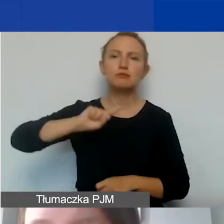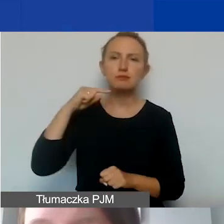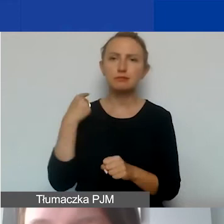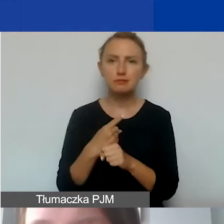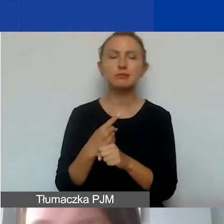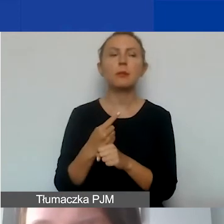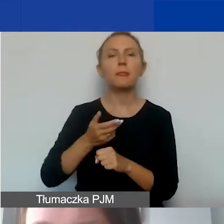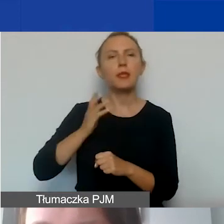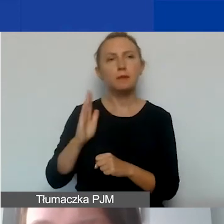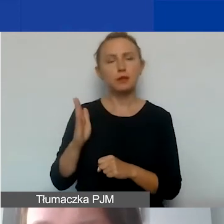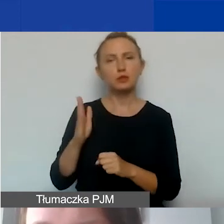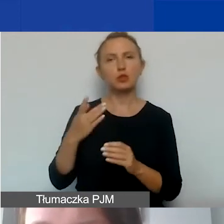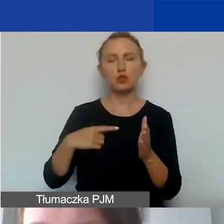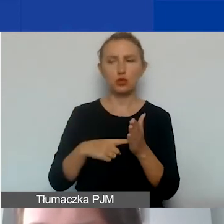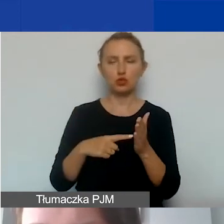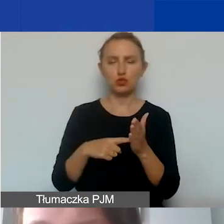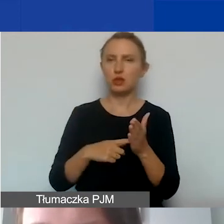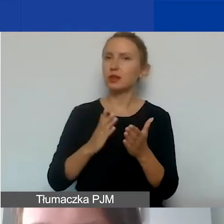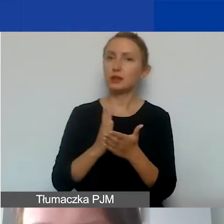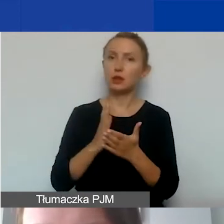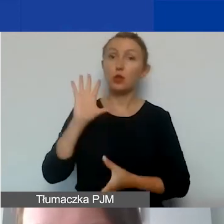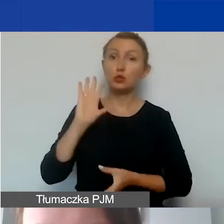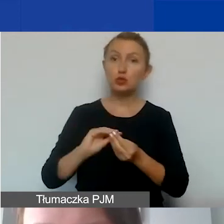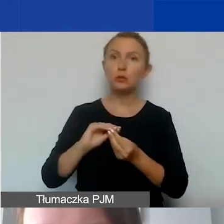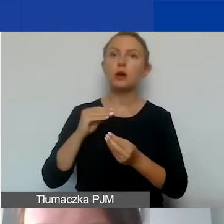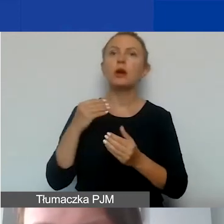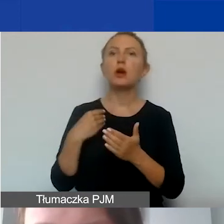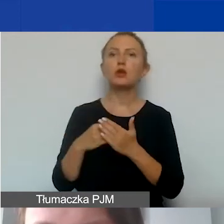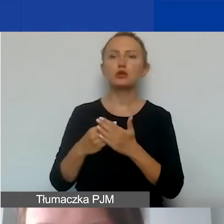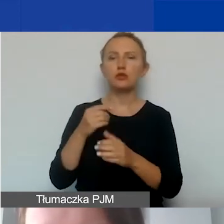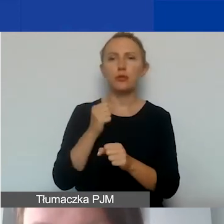że będzie dotyczyło to tylko sumy kosztów personelu przypisanego do projektu.